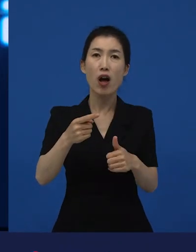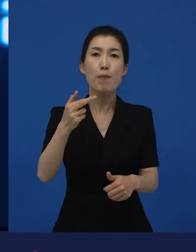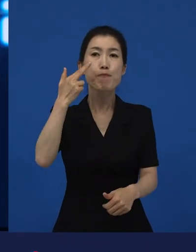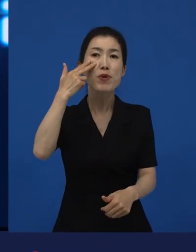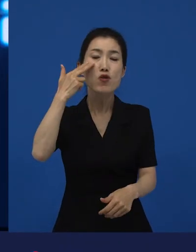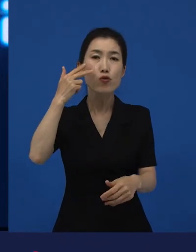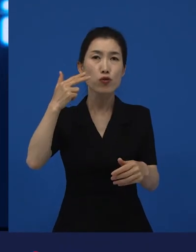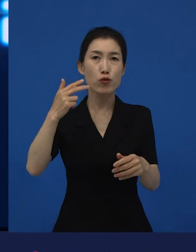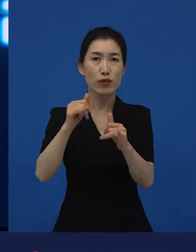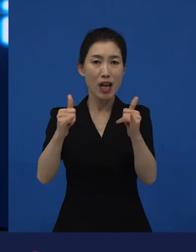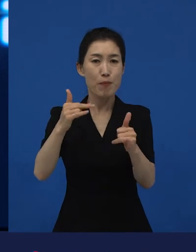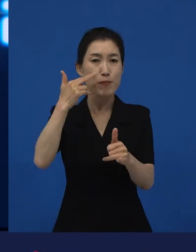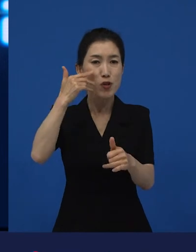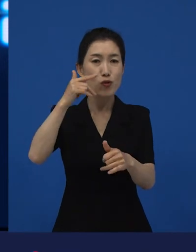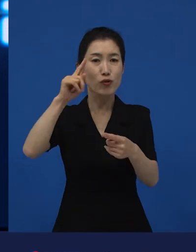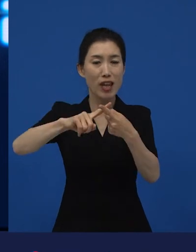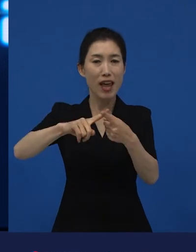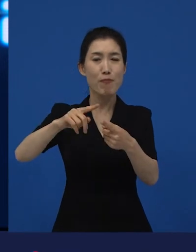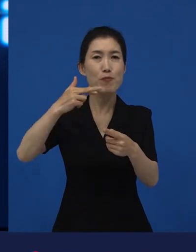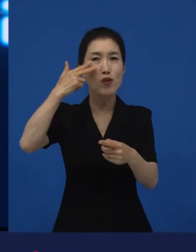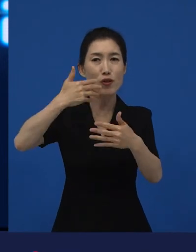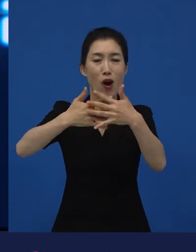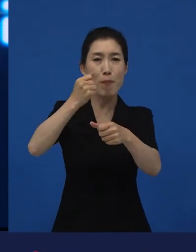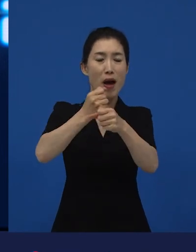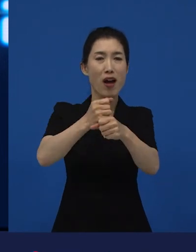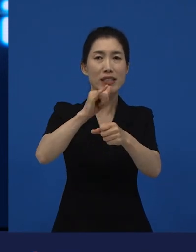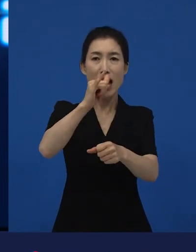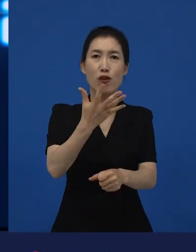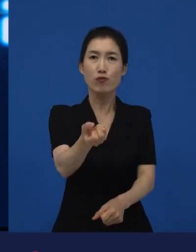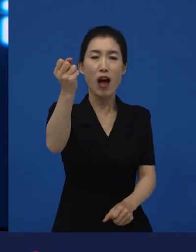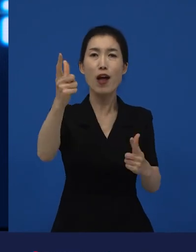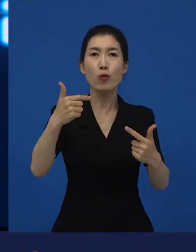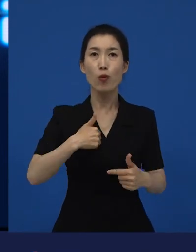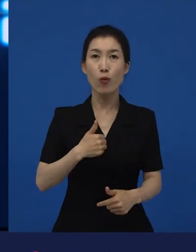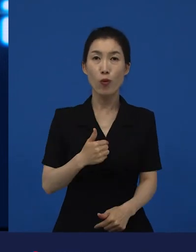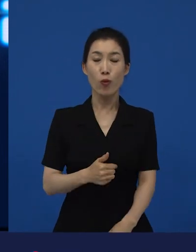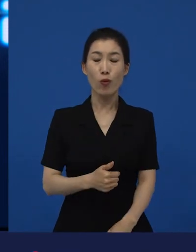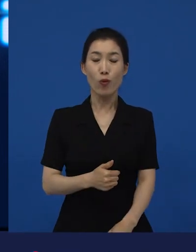이것은 굉장히 큰 변화입니다. 미국이라는 나라는 정말 다민족